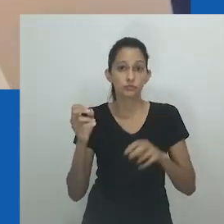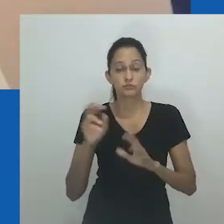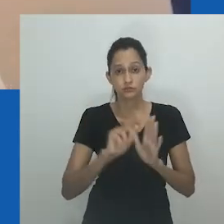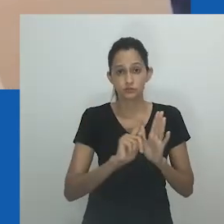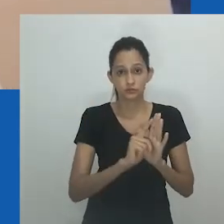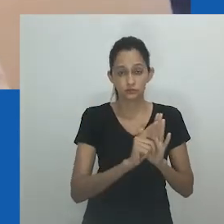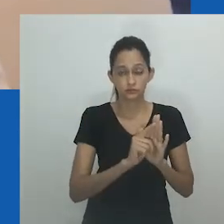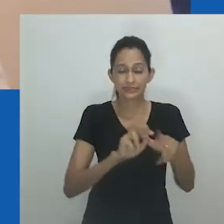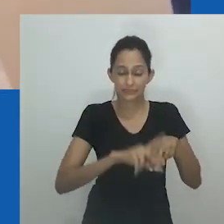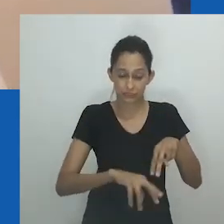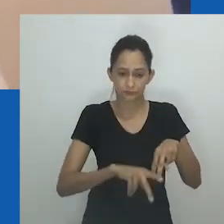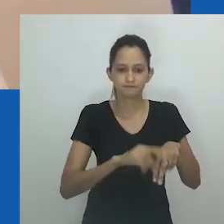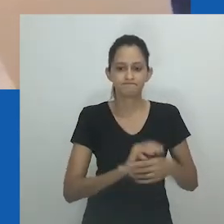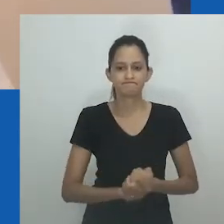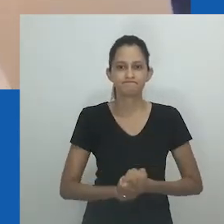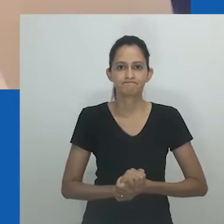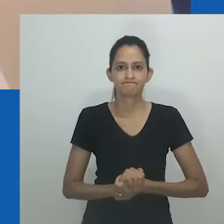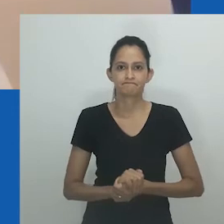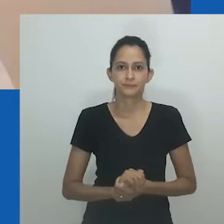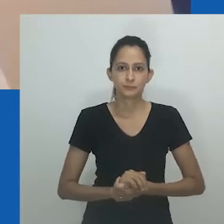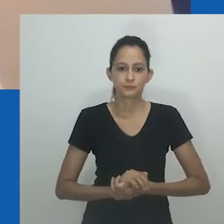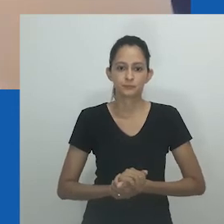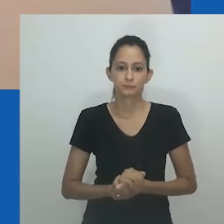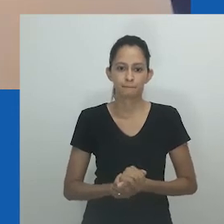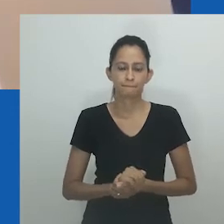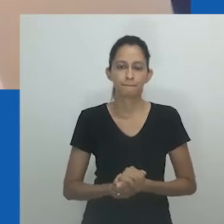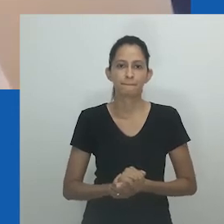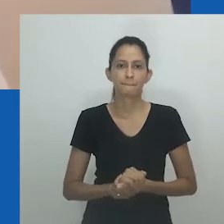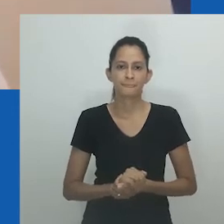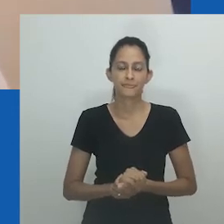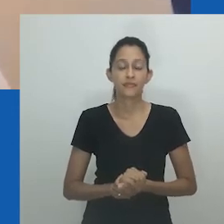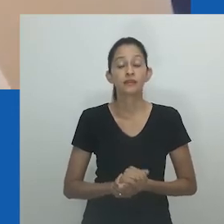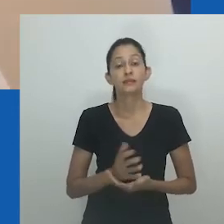oferece novos insights sobre o que apresento como gênero além do gênero.